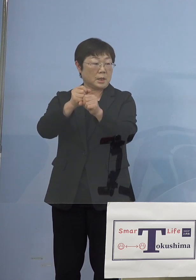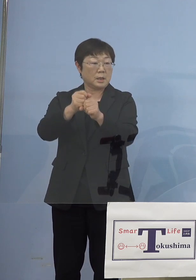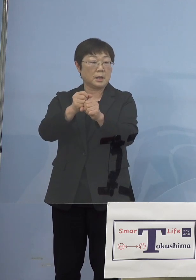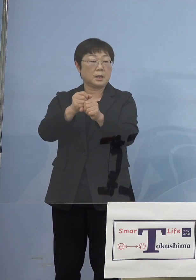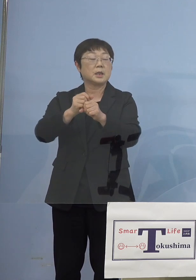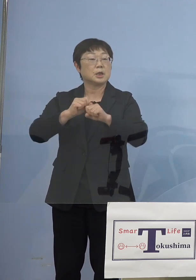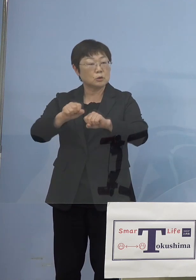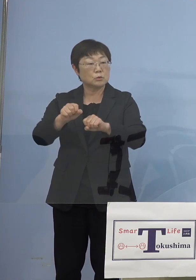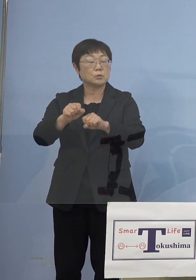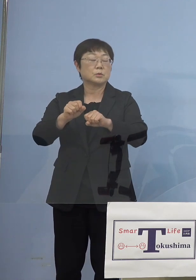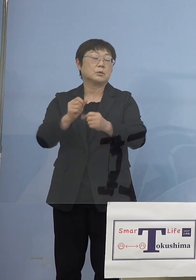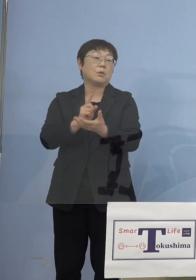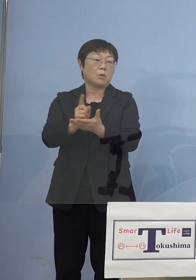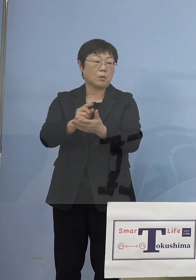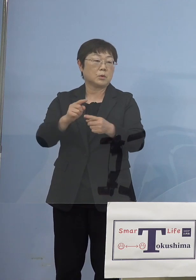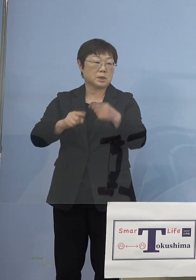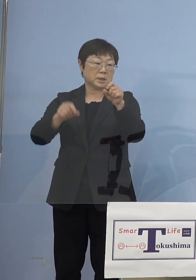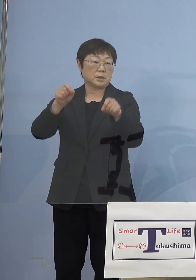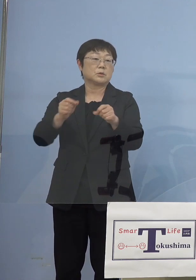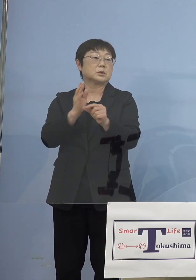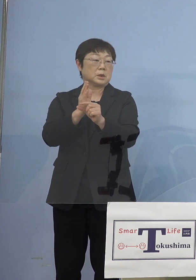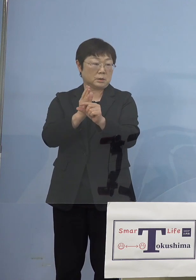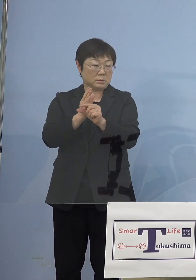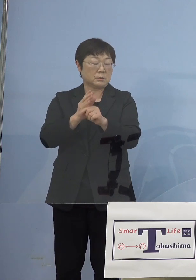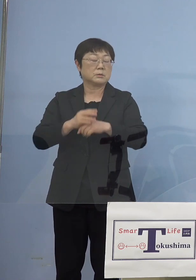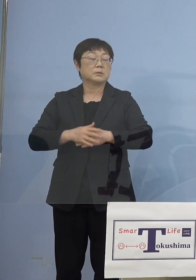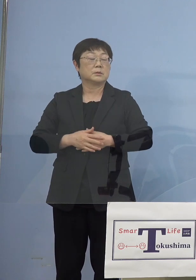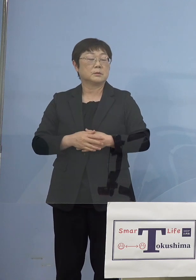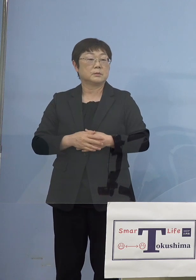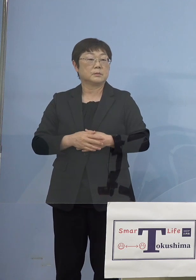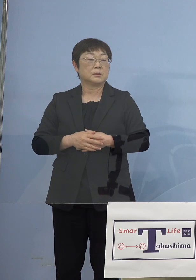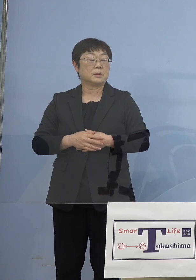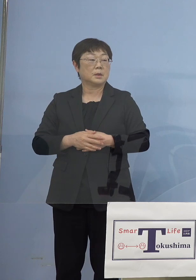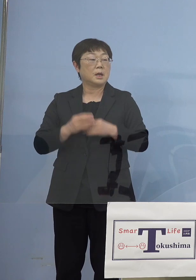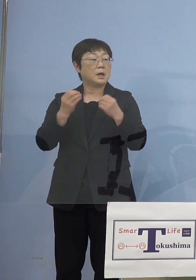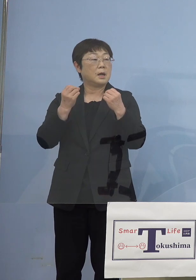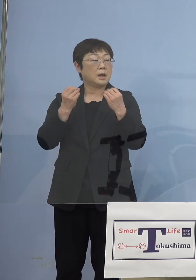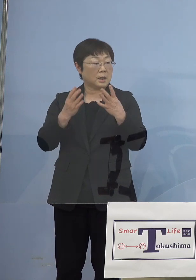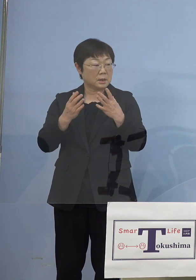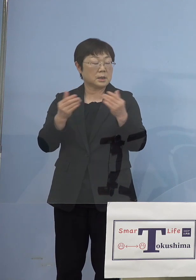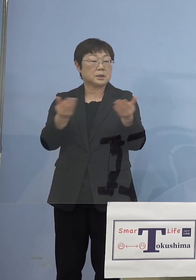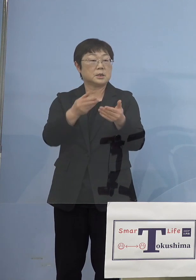調整をしています ということで新たに今度は事業所ですね